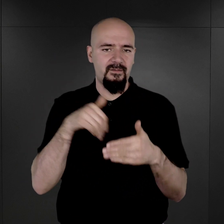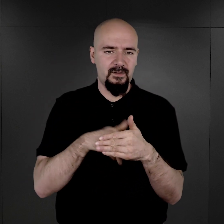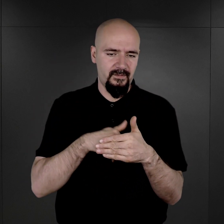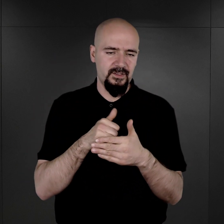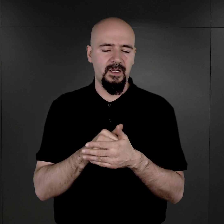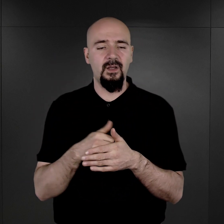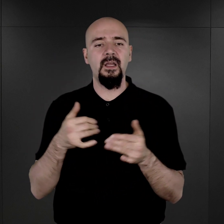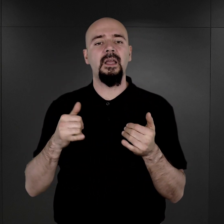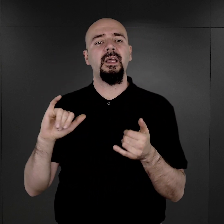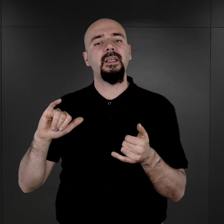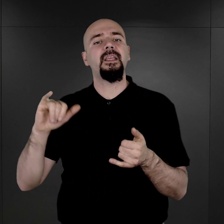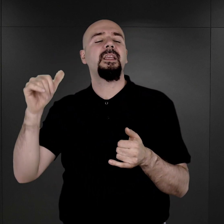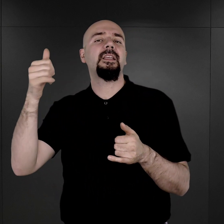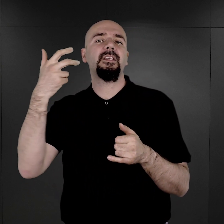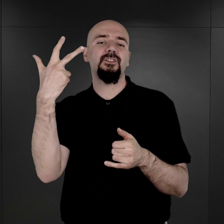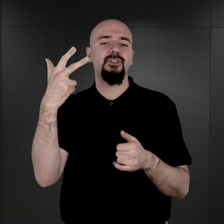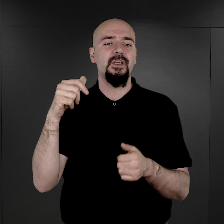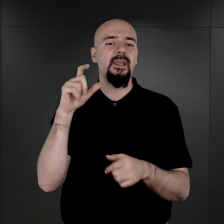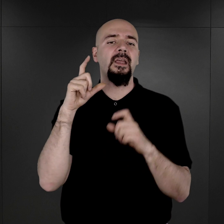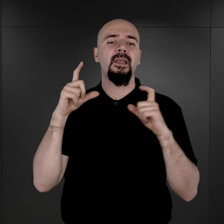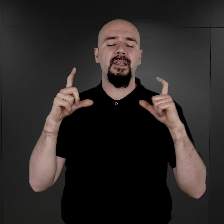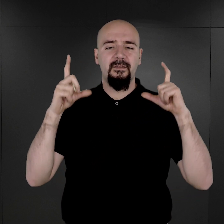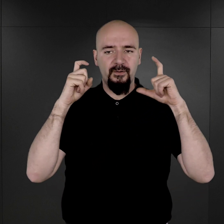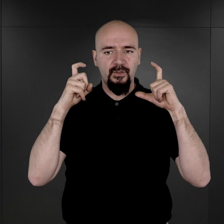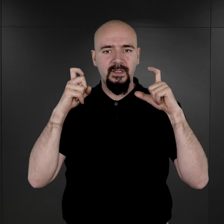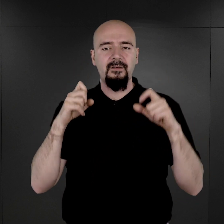i trzy fotografie więźniarek romskich.